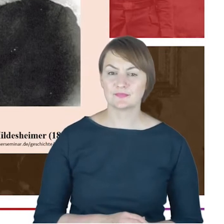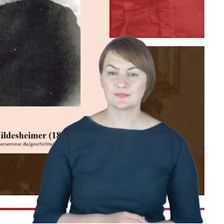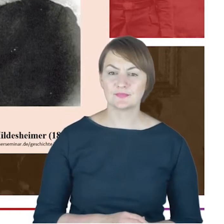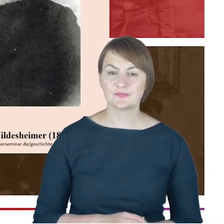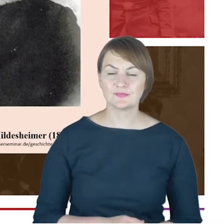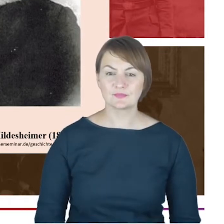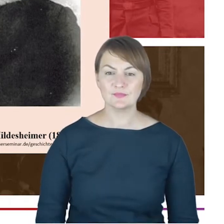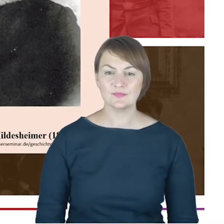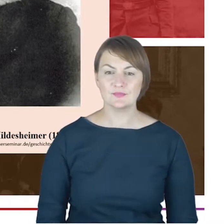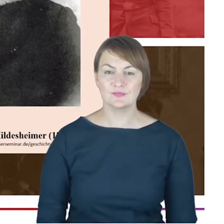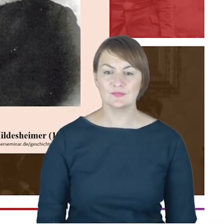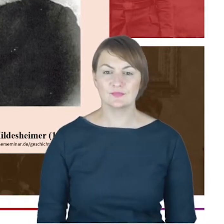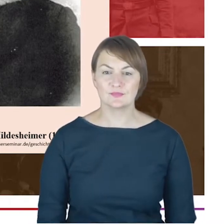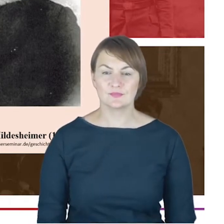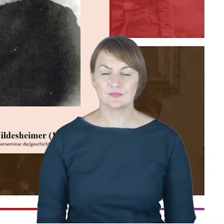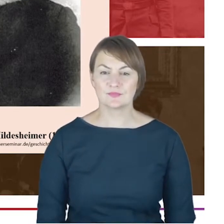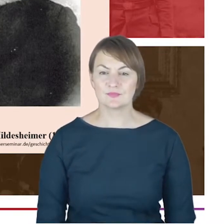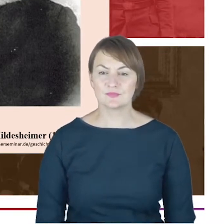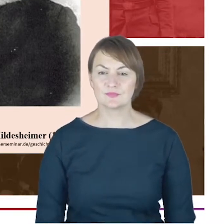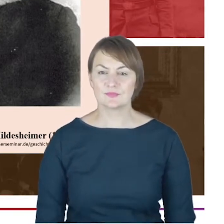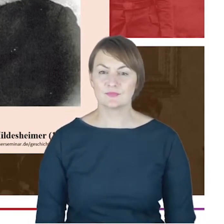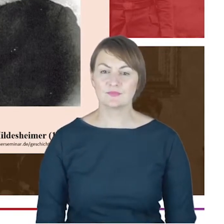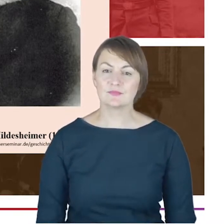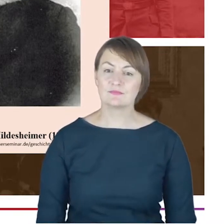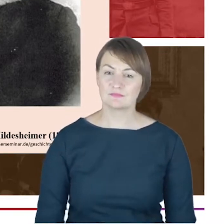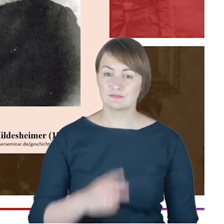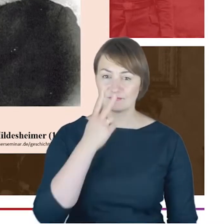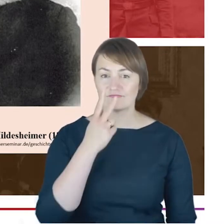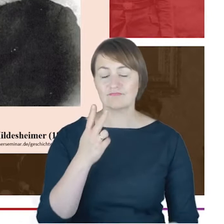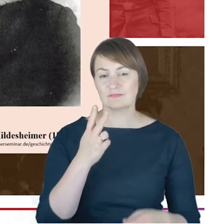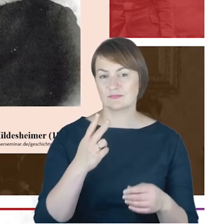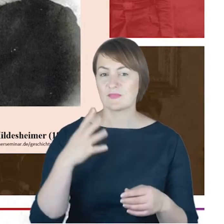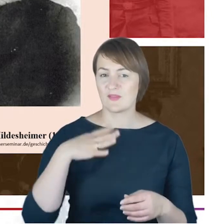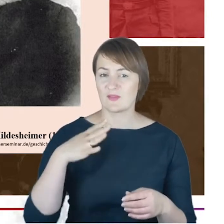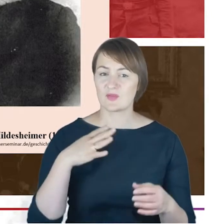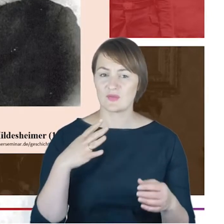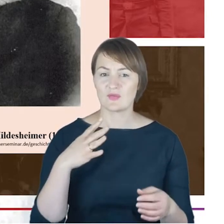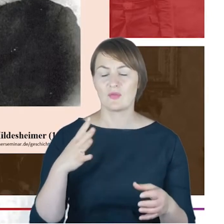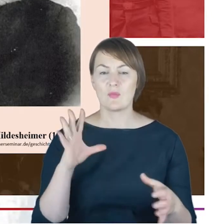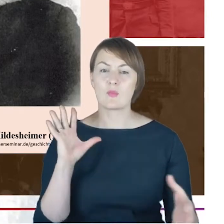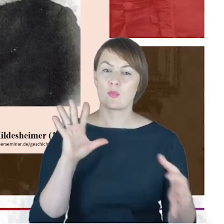w którym społeczność żydowska funkcjonowała. Widział wartość w zachowywaniu własnych tradycji,